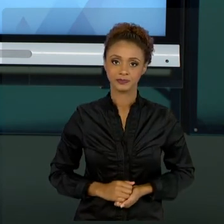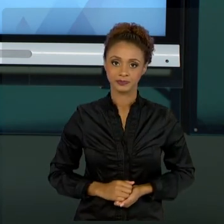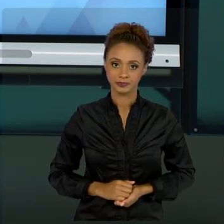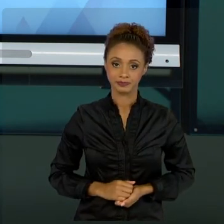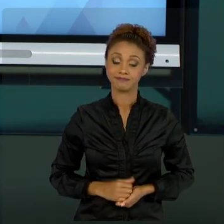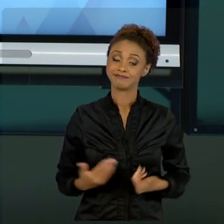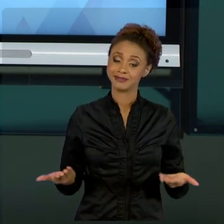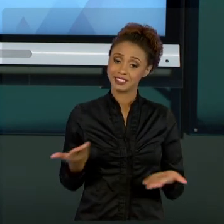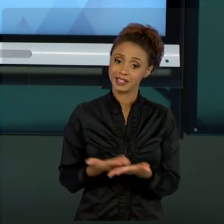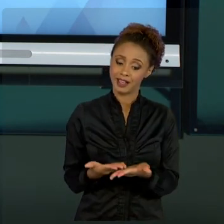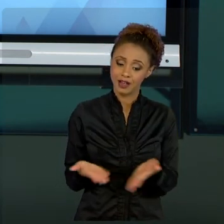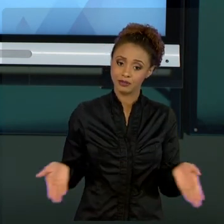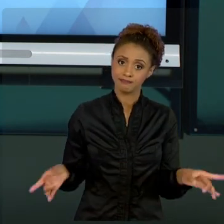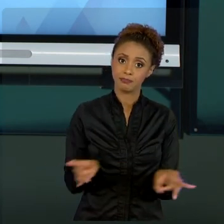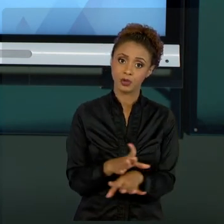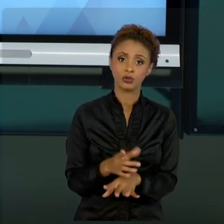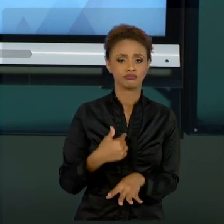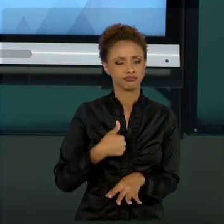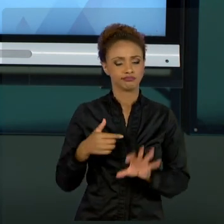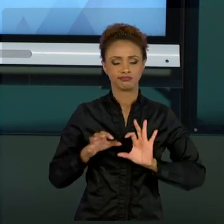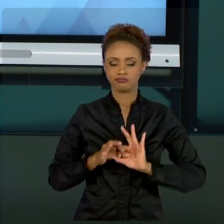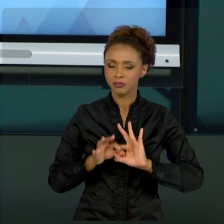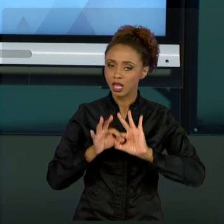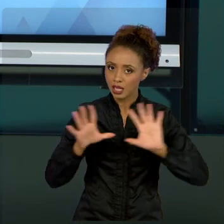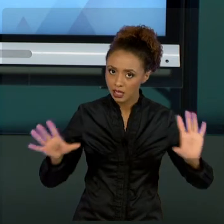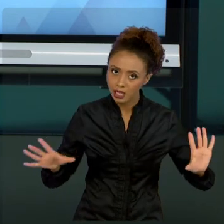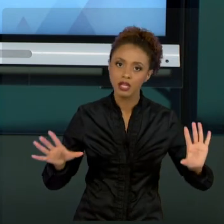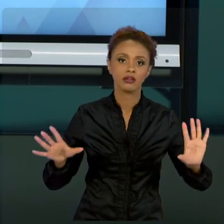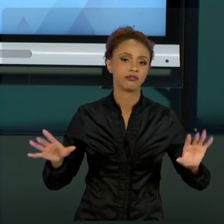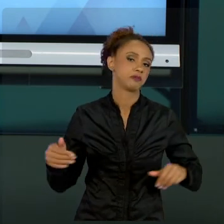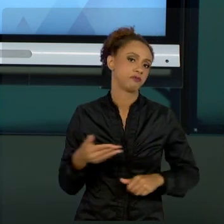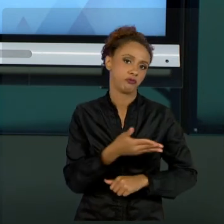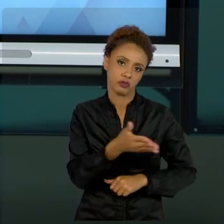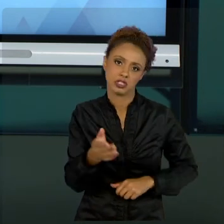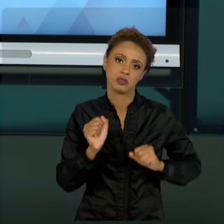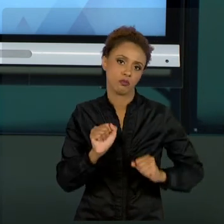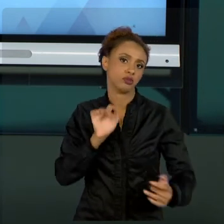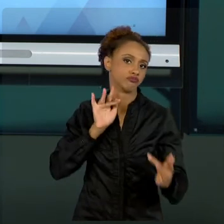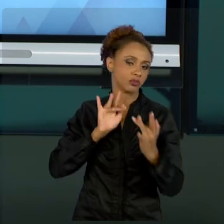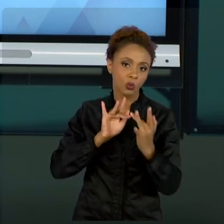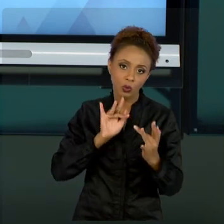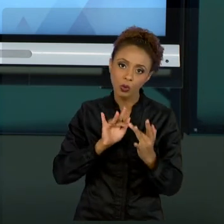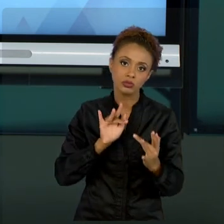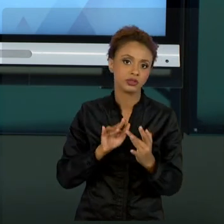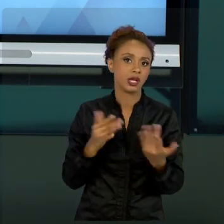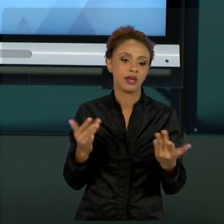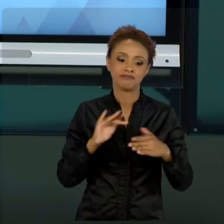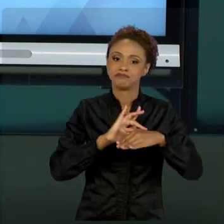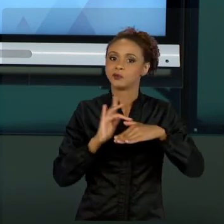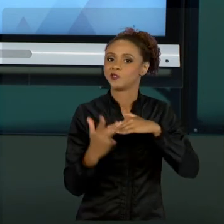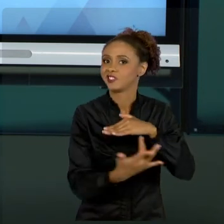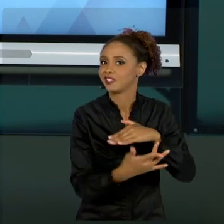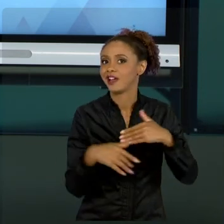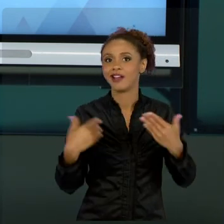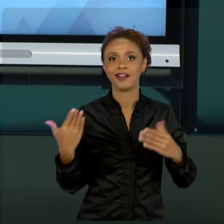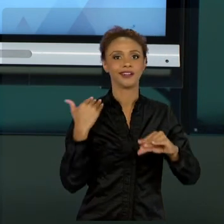À DISPOSIÇÃO DE VOCÊS, SEJA POR MEIO DA REDE SOCIAL, DE E-MAIL, SEJA COMO FOR, EU SEMPRE